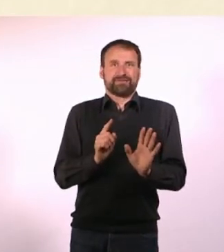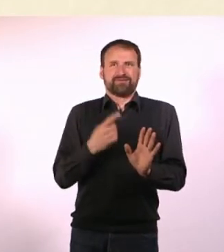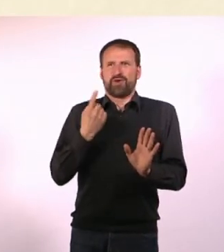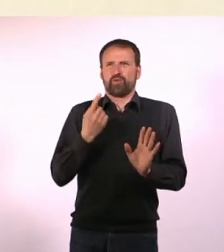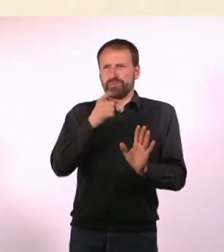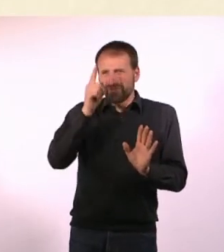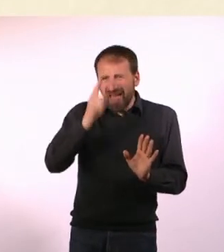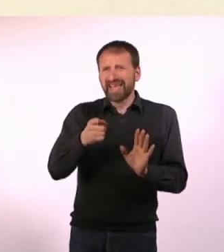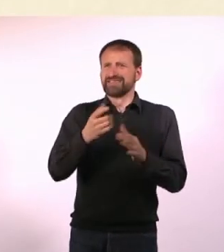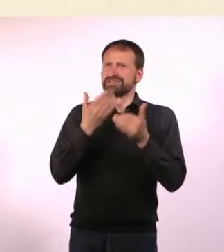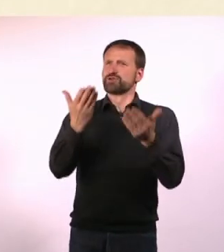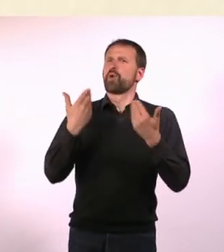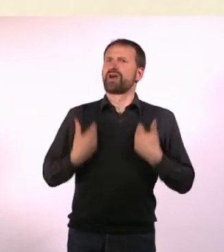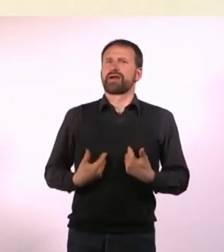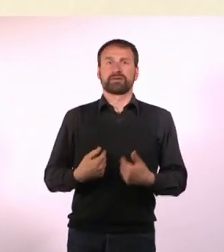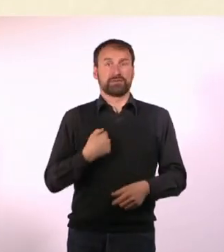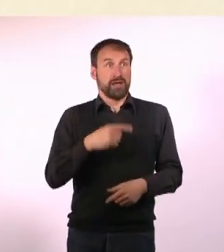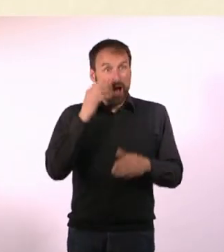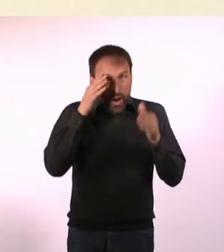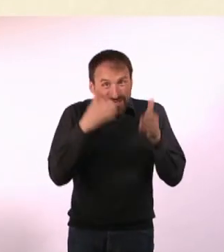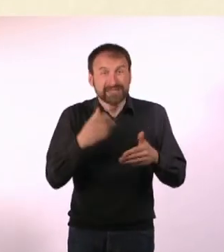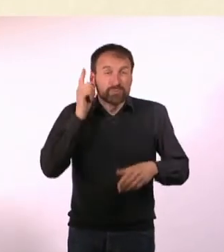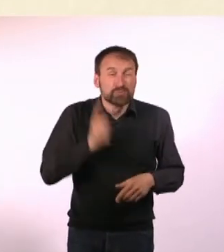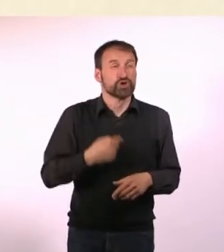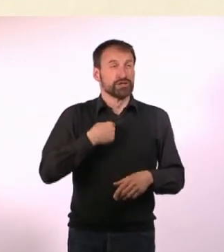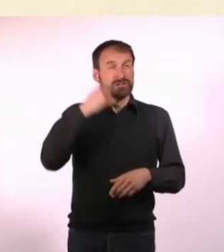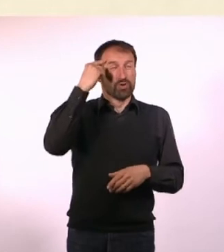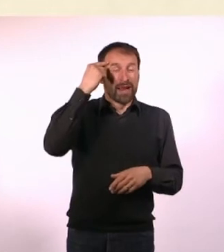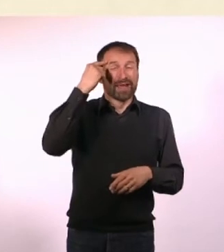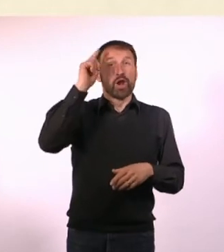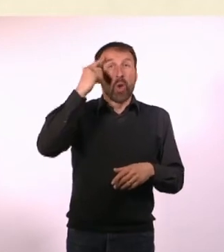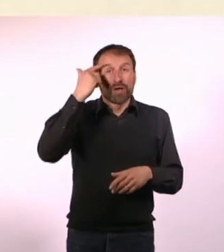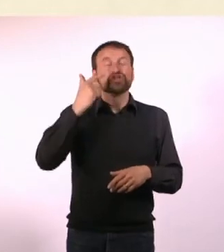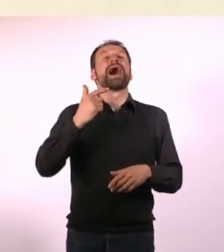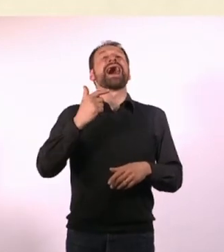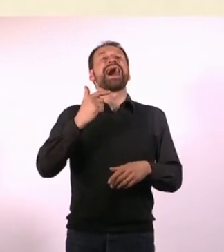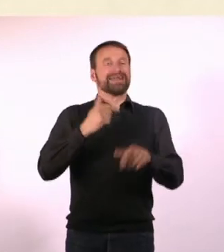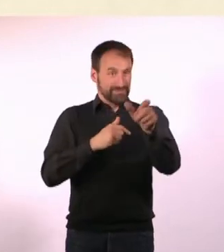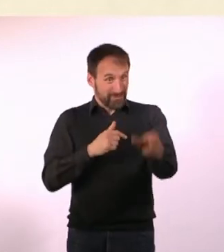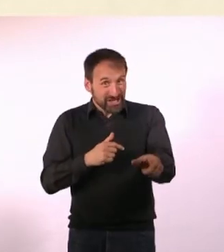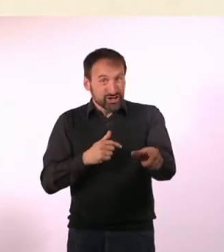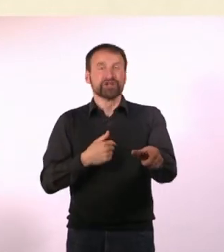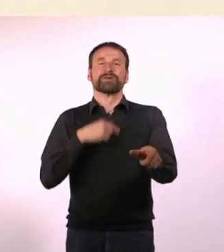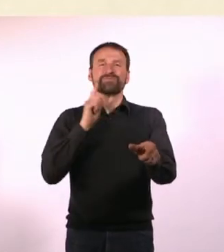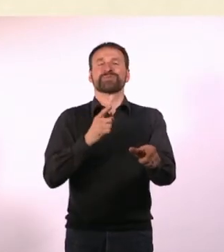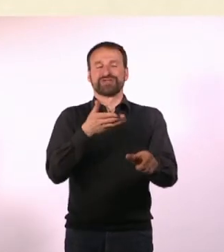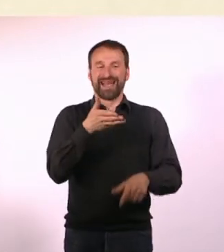Wir müssen uns das logisch erklären und sagen: Ich muss jetzt das machen. Das ist ein Mensch, ich gebe ihm die Hand, ich lächle freundlich,